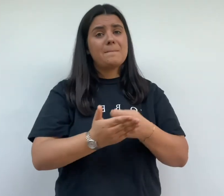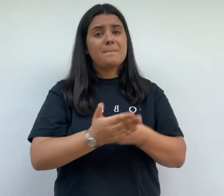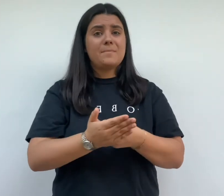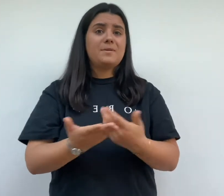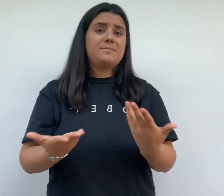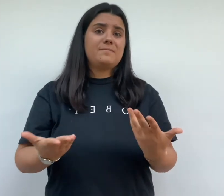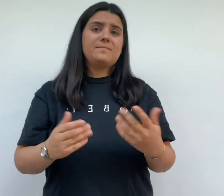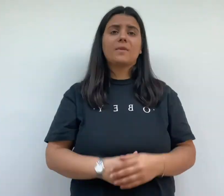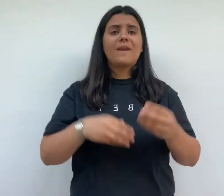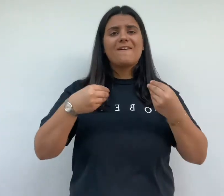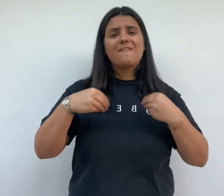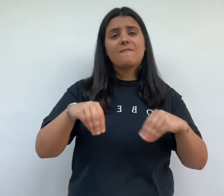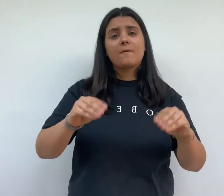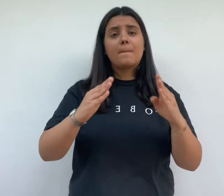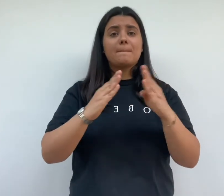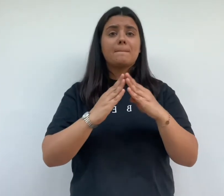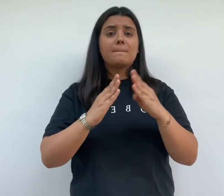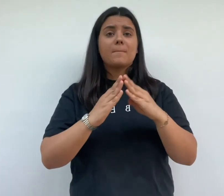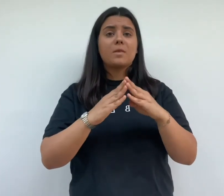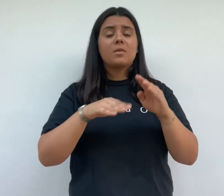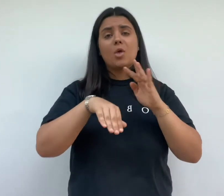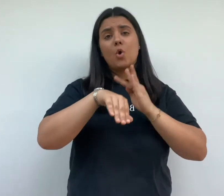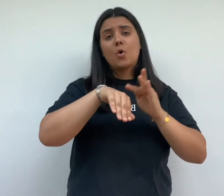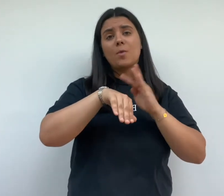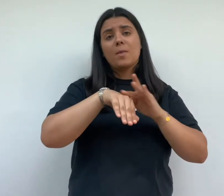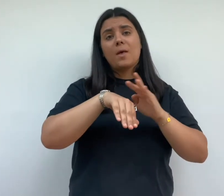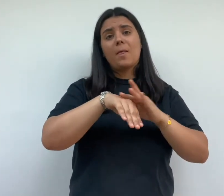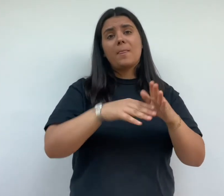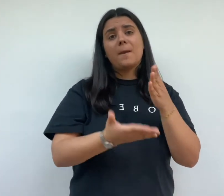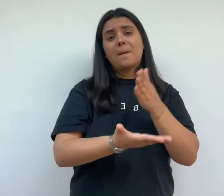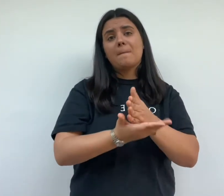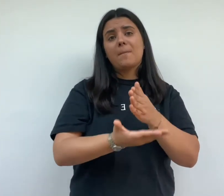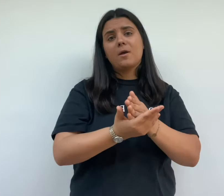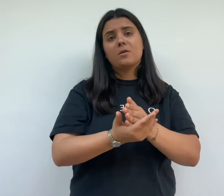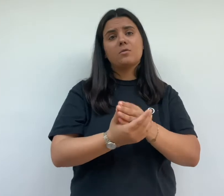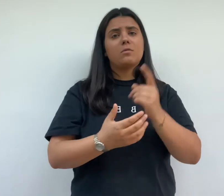d'augmenter le prix des maisons la vente des maisons est reportée pour